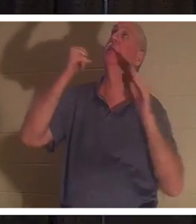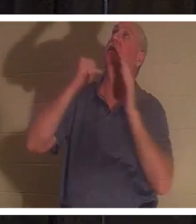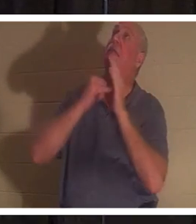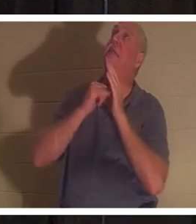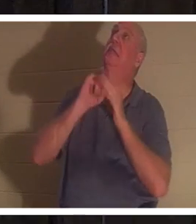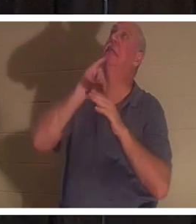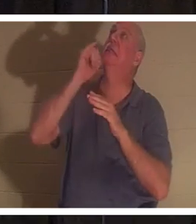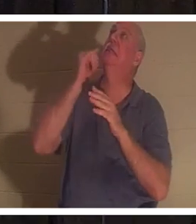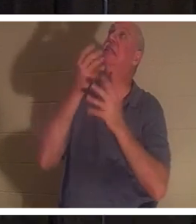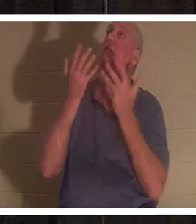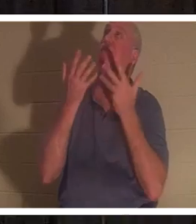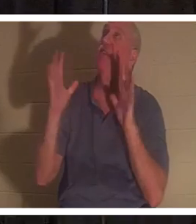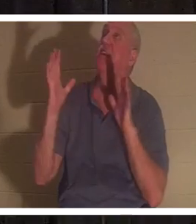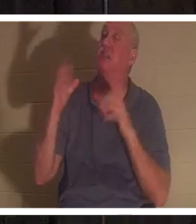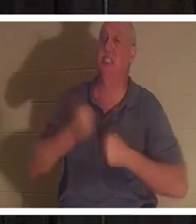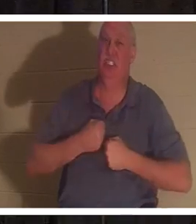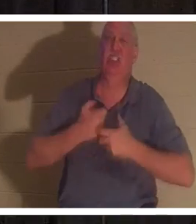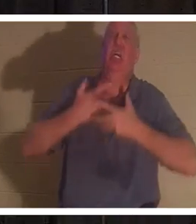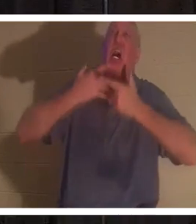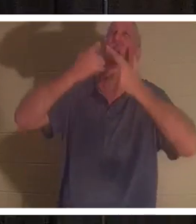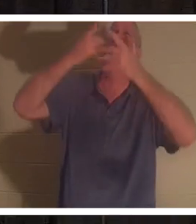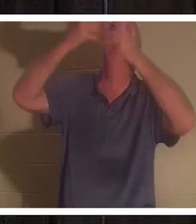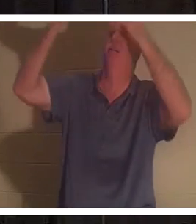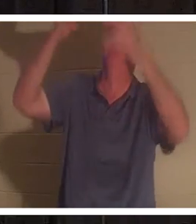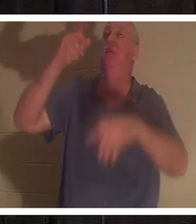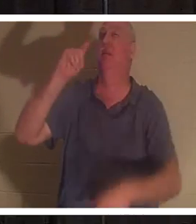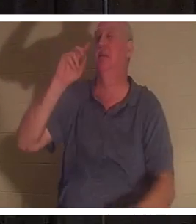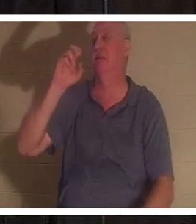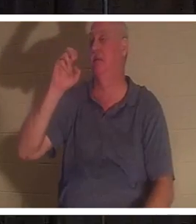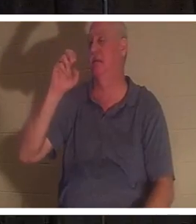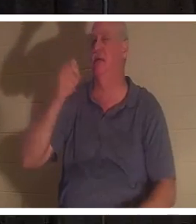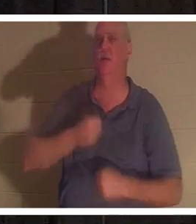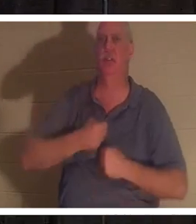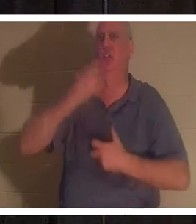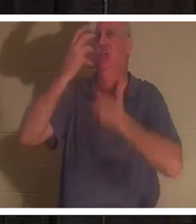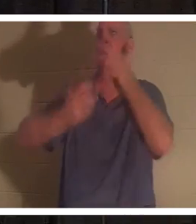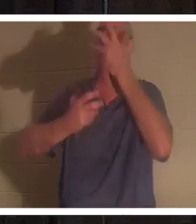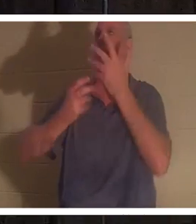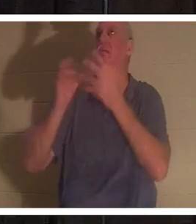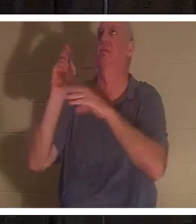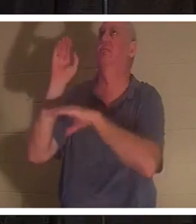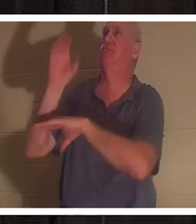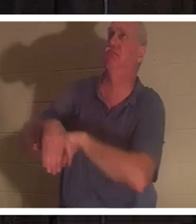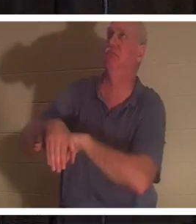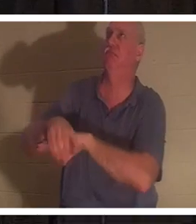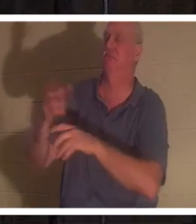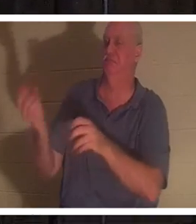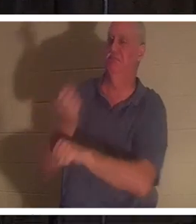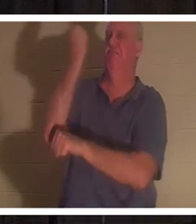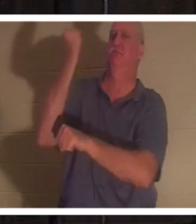십자가에서 그것을 외쳤습니다. 그것은 "tetelestai"였습니다. 그것은 승리의 함성이었습니다. 무슨 뜻이에요? Tetelestai는